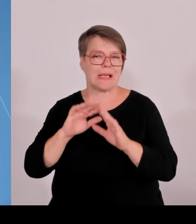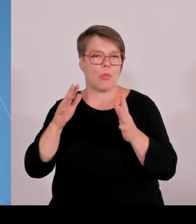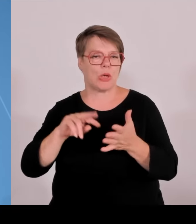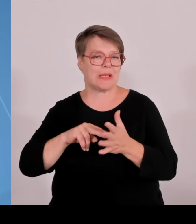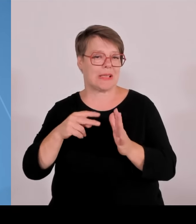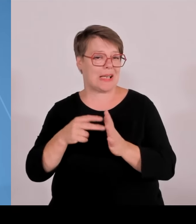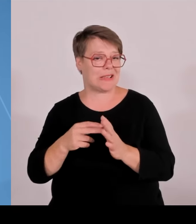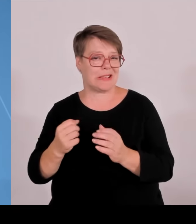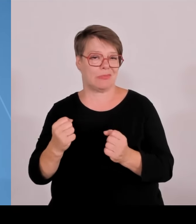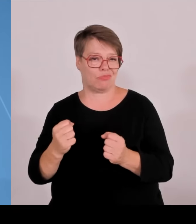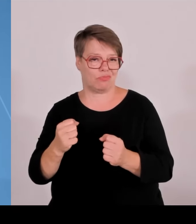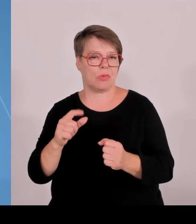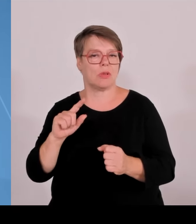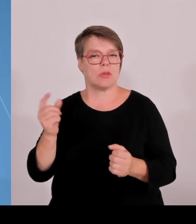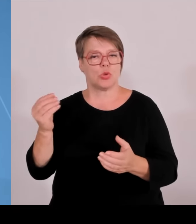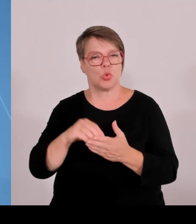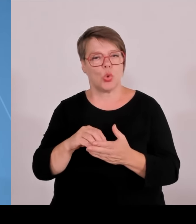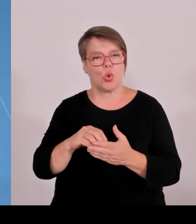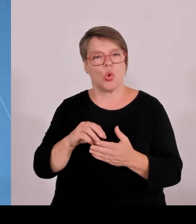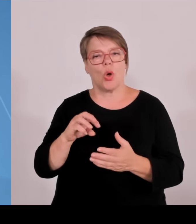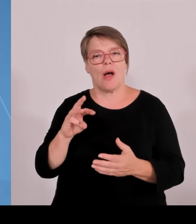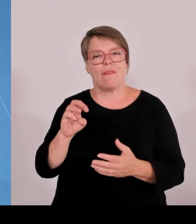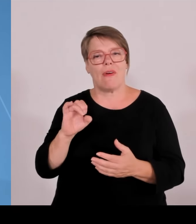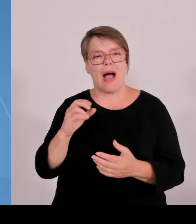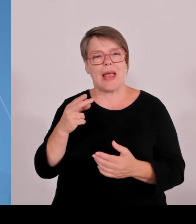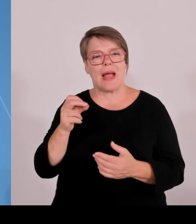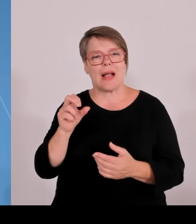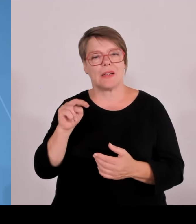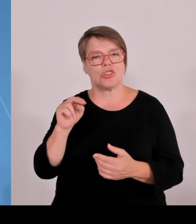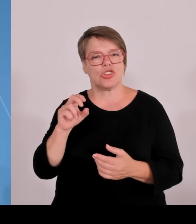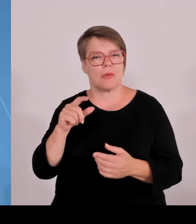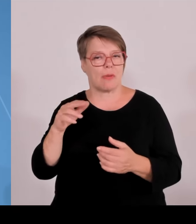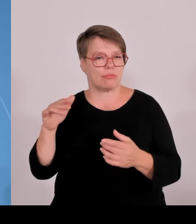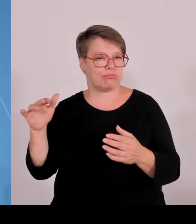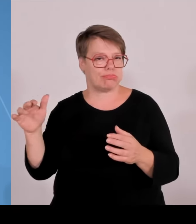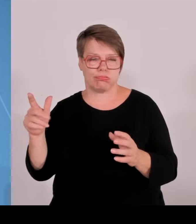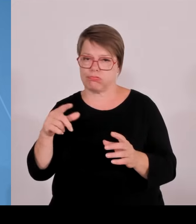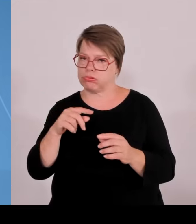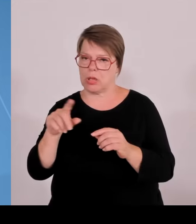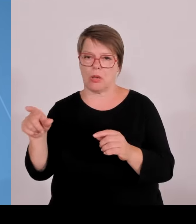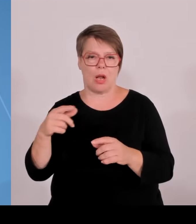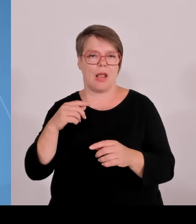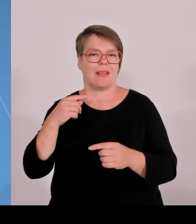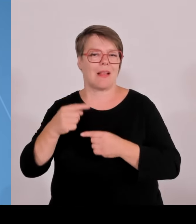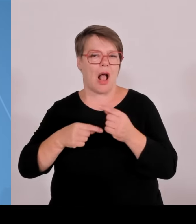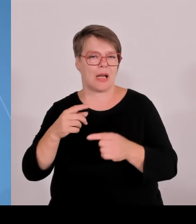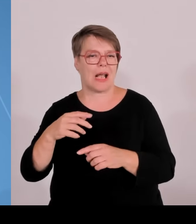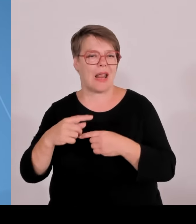Bayern 18 Promotionszentren, und möglicherweise werden in Zukunft ja vielleicht noch ein paar zusätzliche dazukommen.